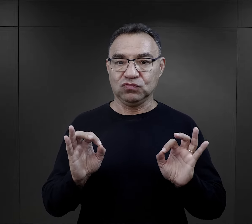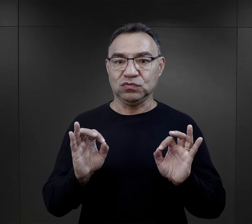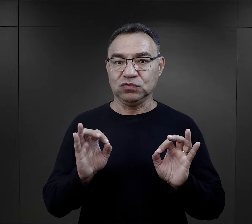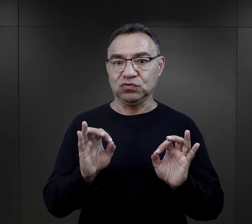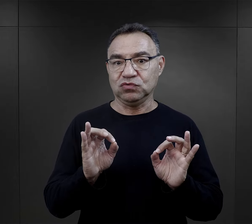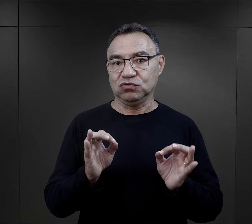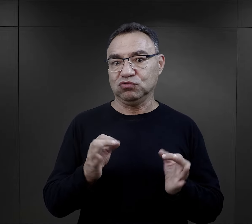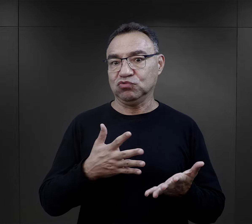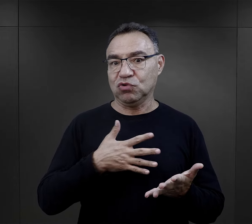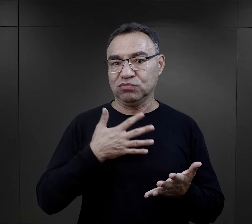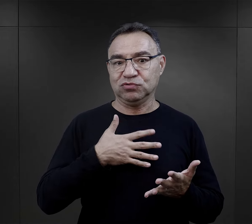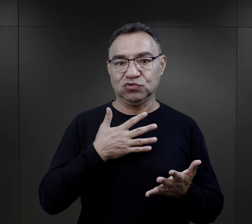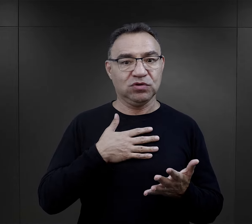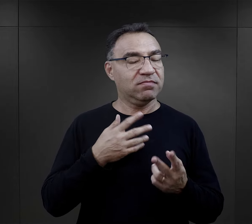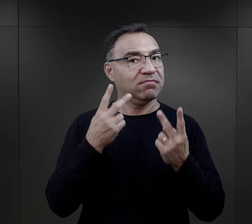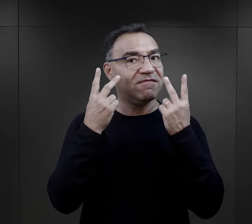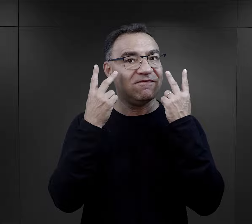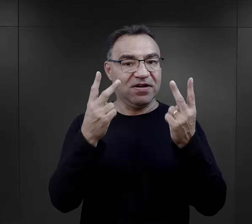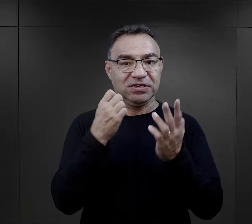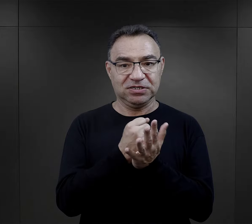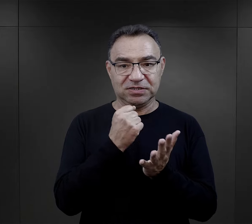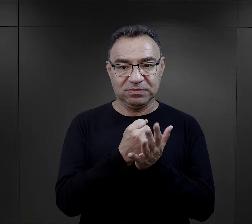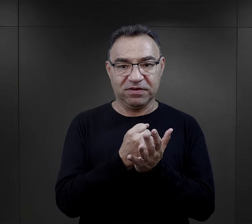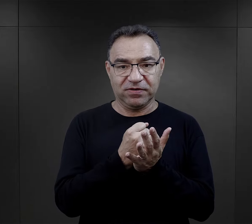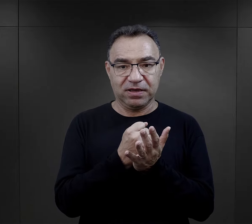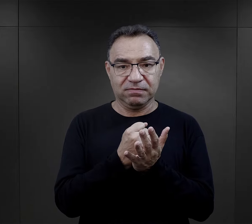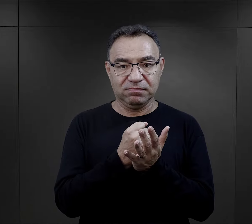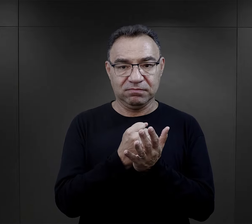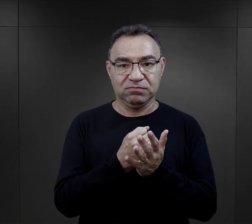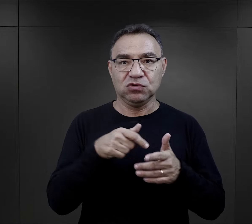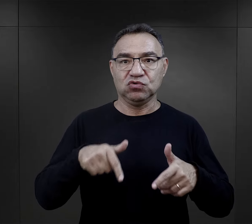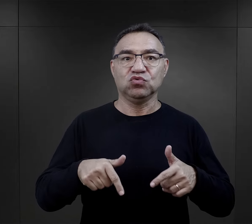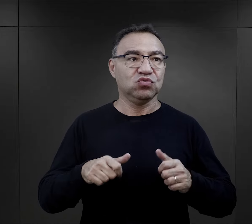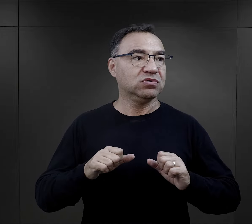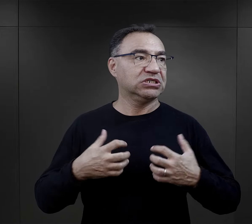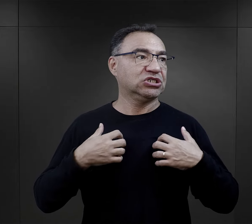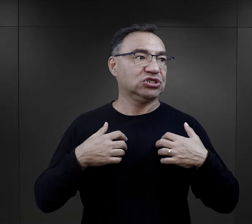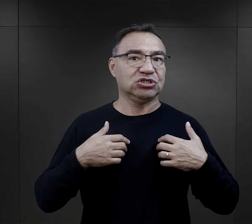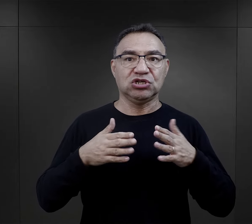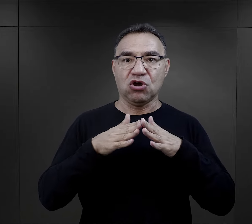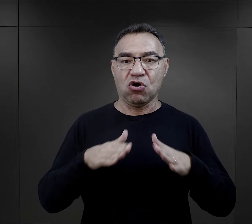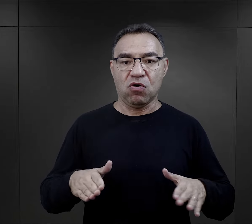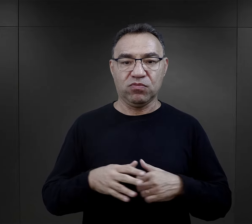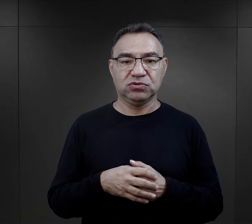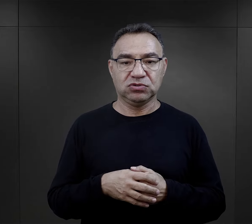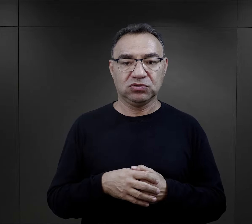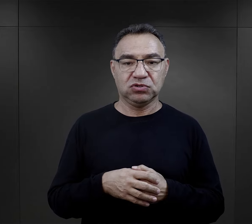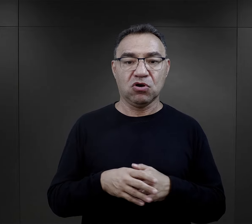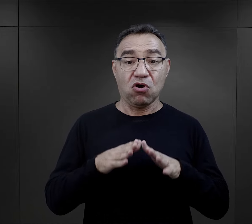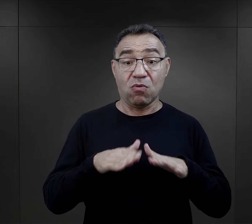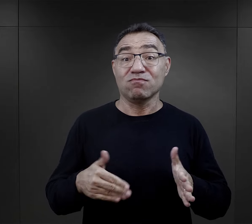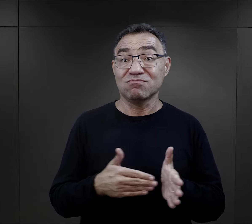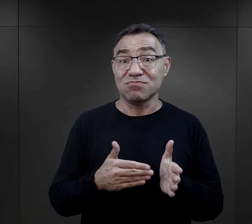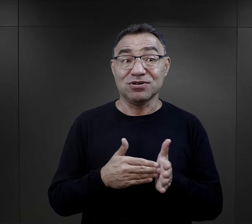była to kwestia właściwie najistotniejsza jeżeli chodzi o sprawę funkcjonowania obozu.